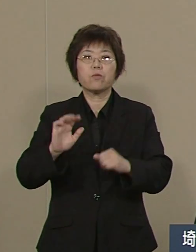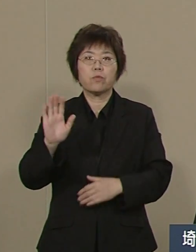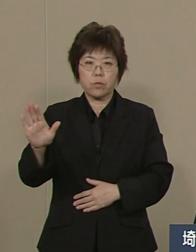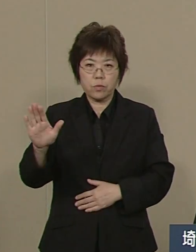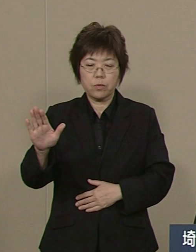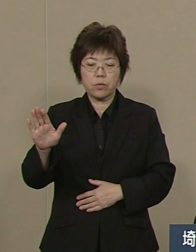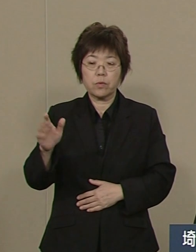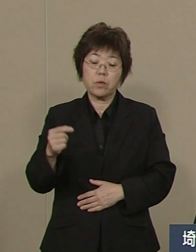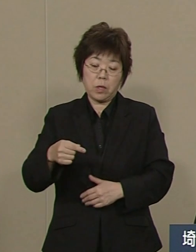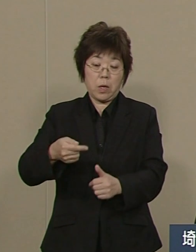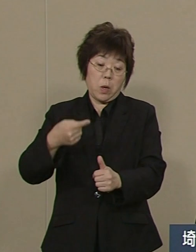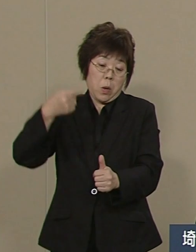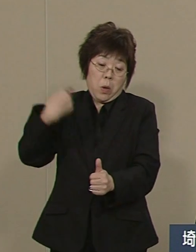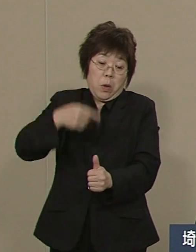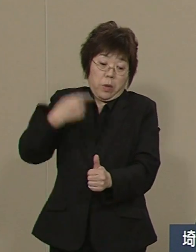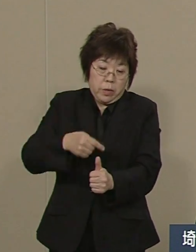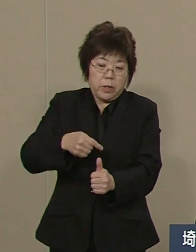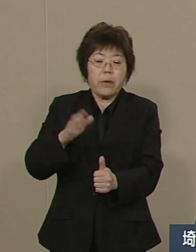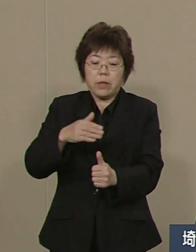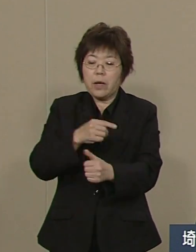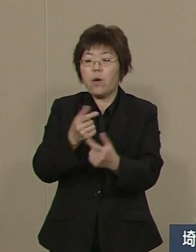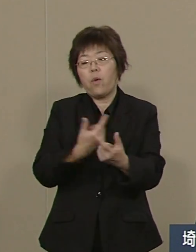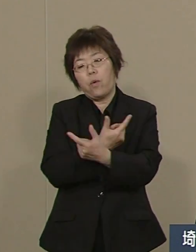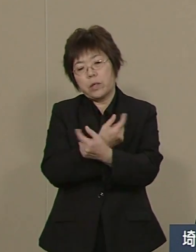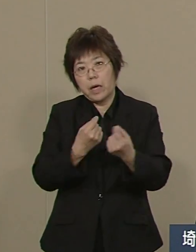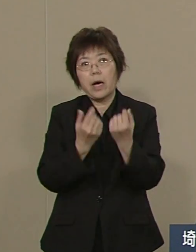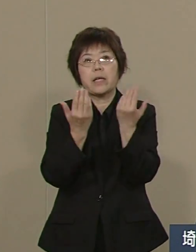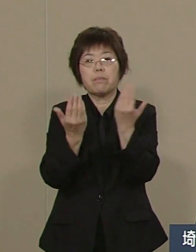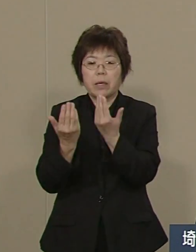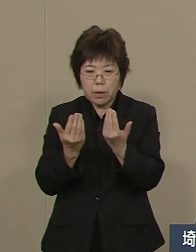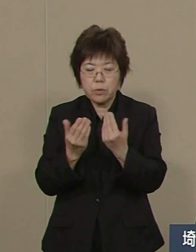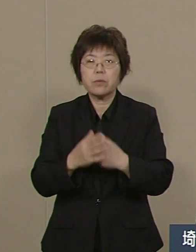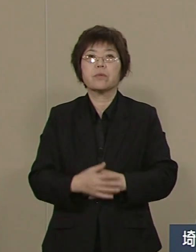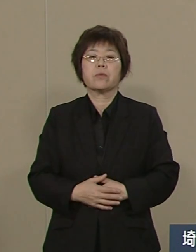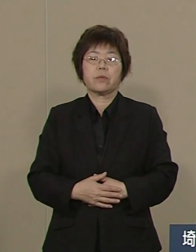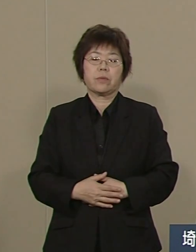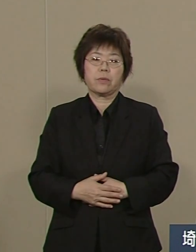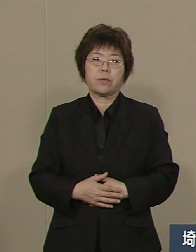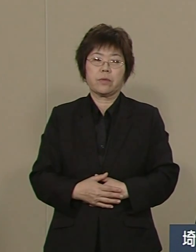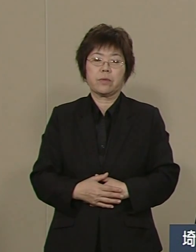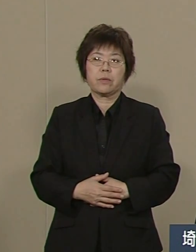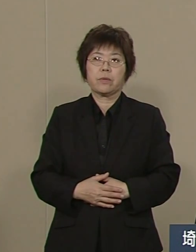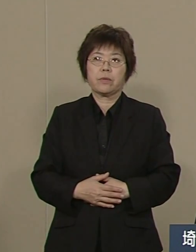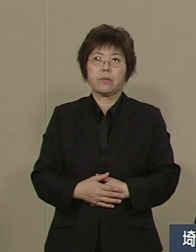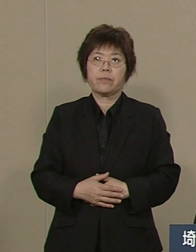教え込む教育から学び合いの教育 そして何よりも大事なのは